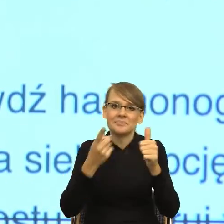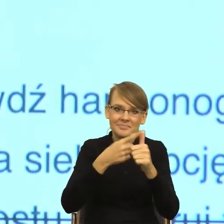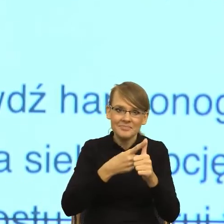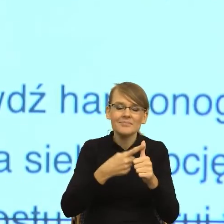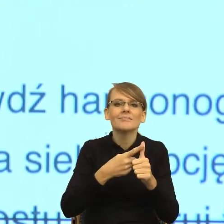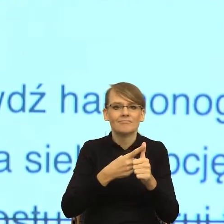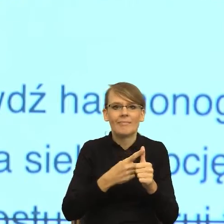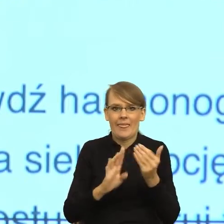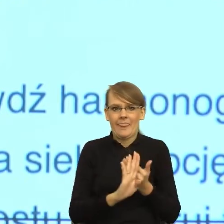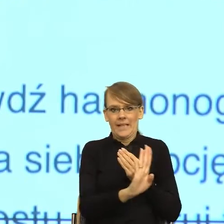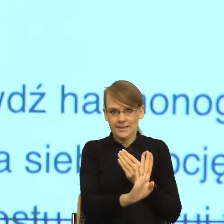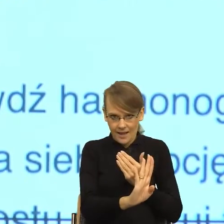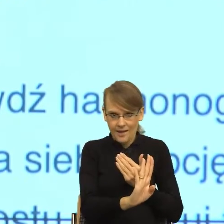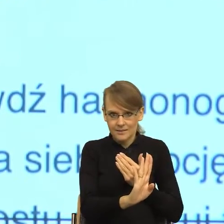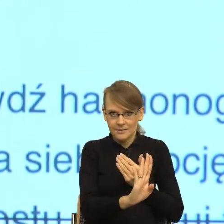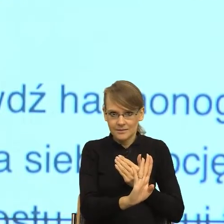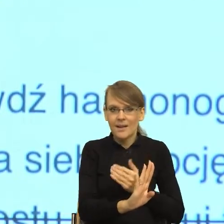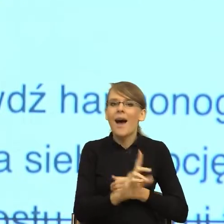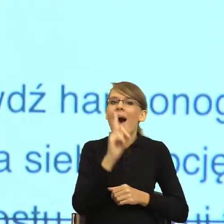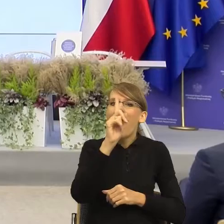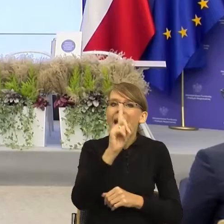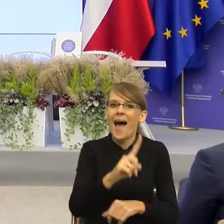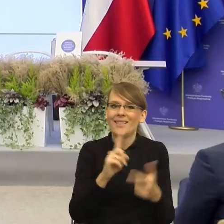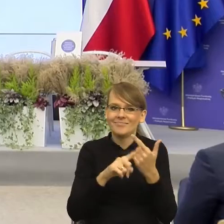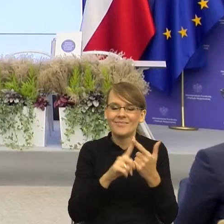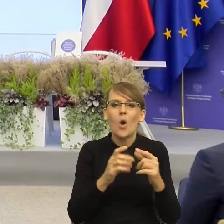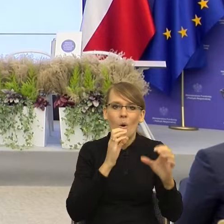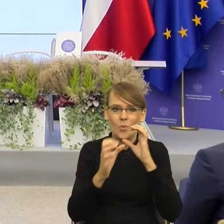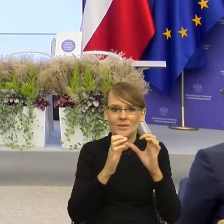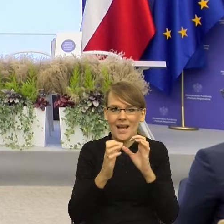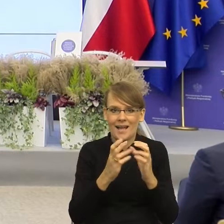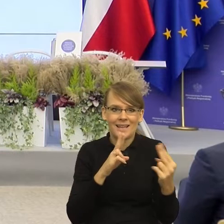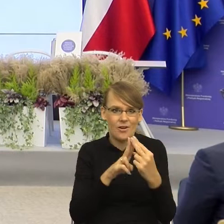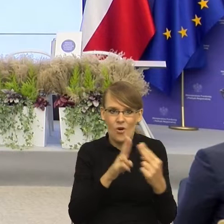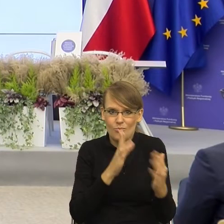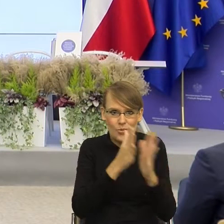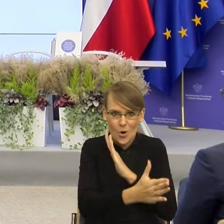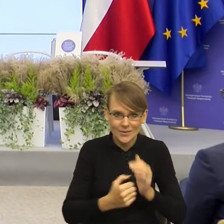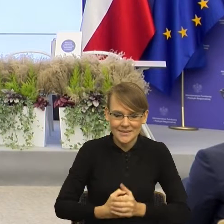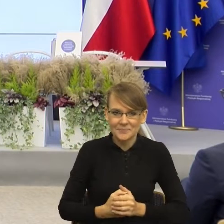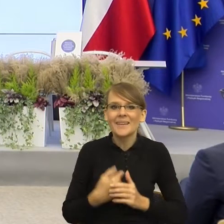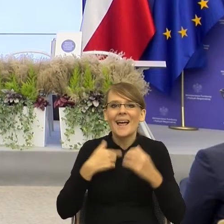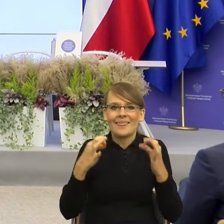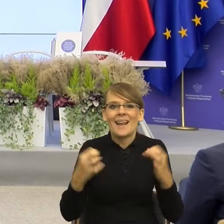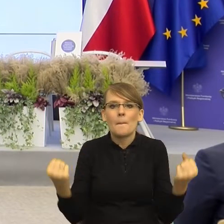ale równocześnie uproszczą komunikację. I teraz pokażę to państwu czy postaram się państwa do tego przekonać.